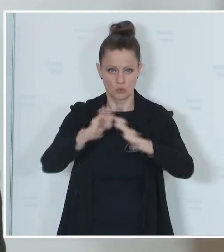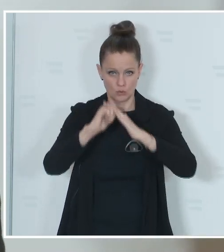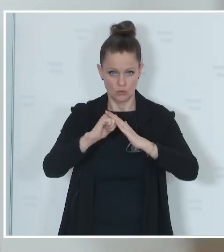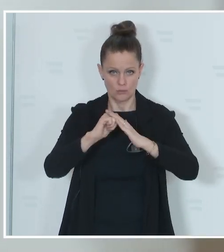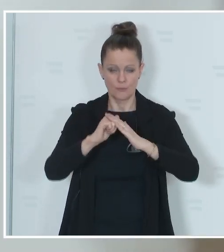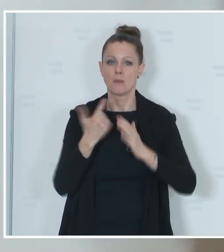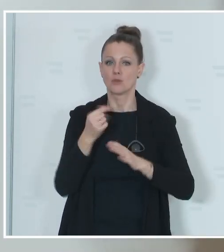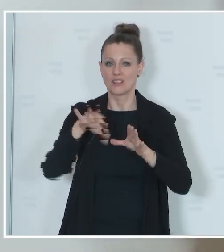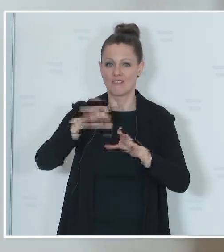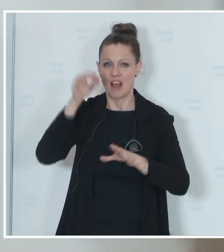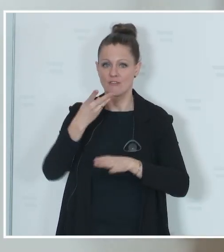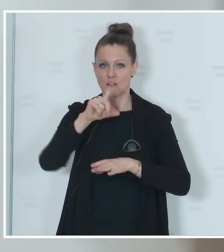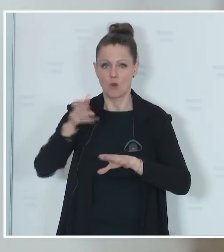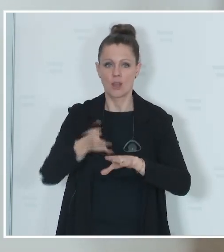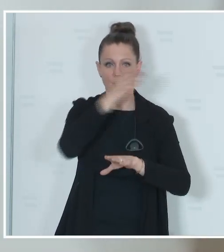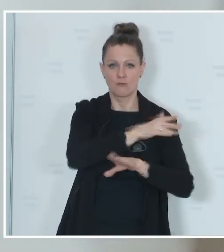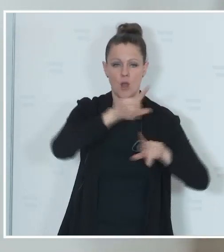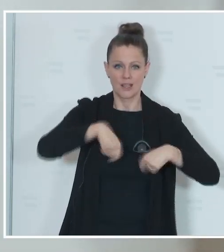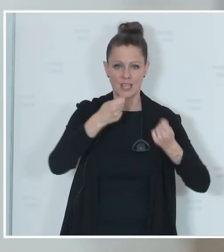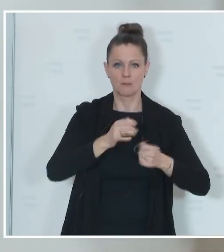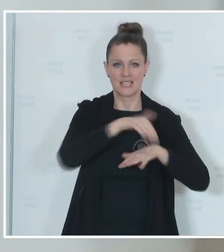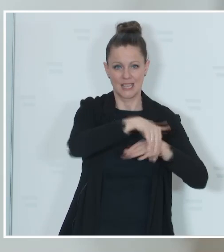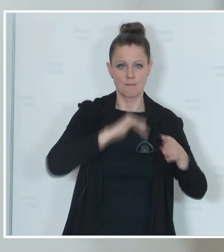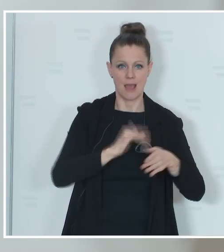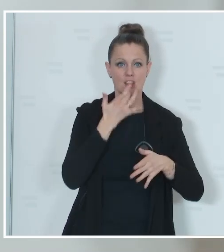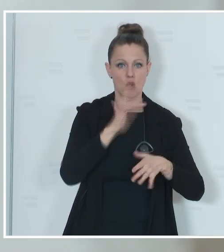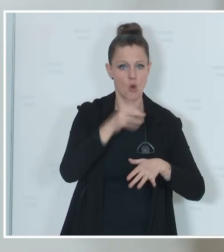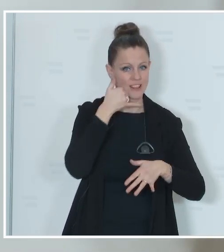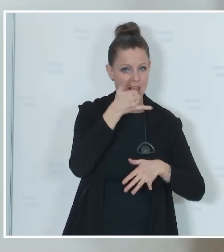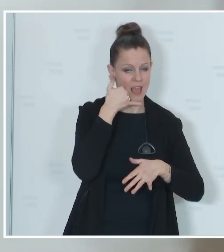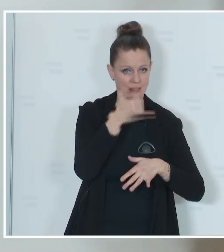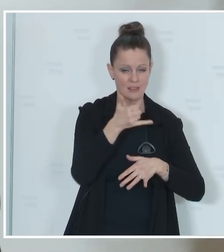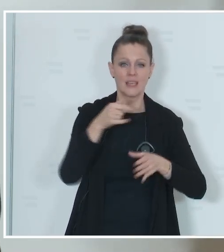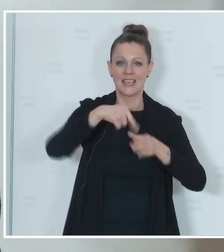der Wahl eine Hotline für die Gemeinden auch geben, um beim Innenministerium auch